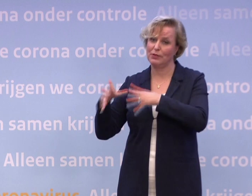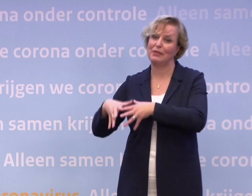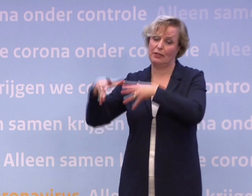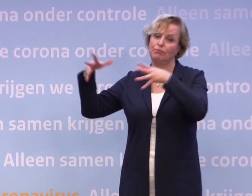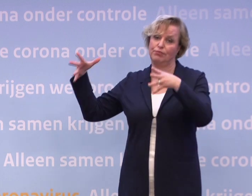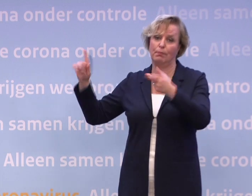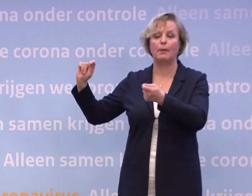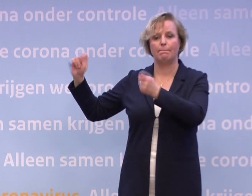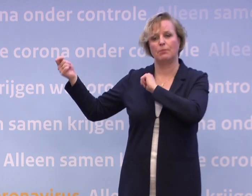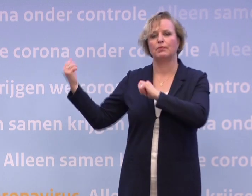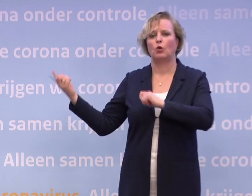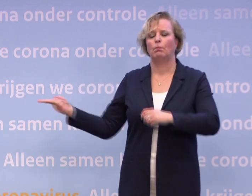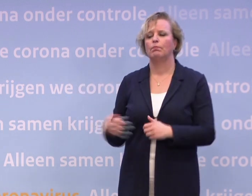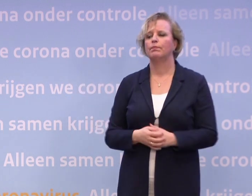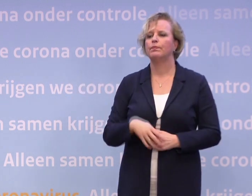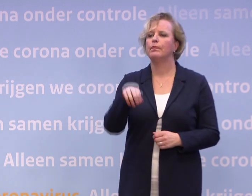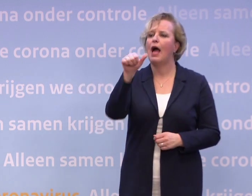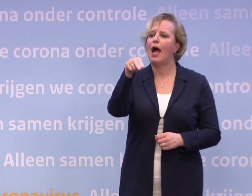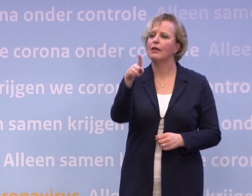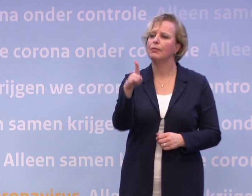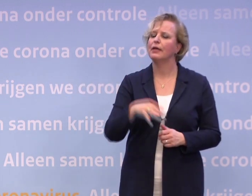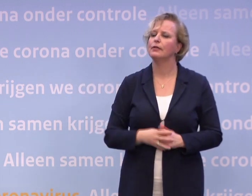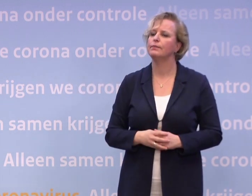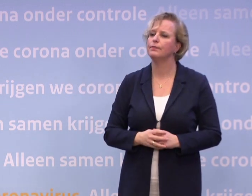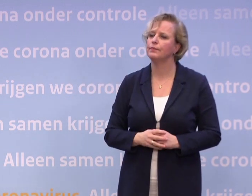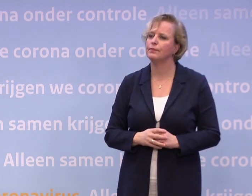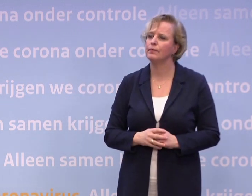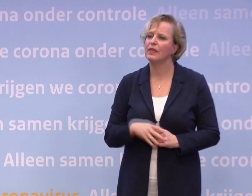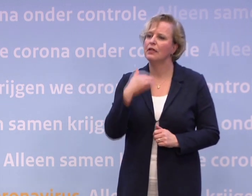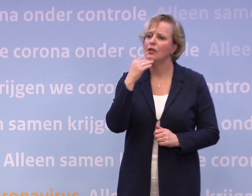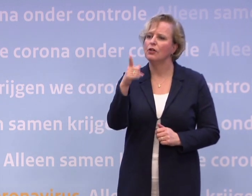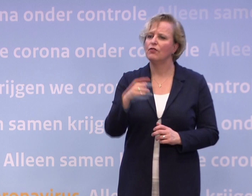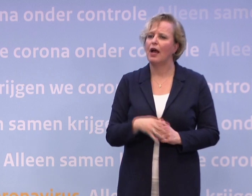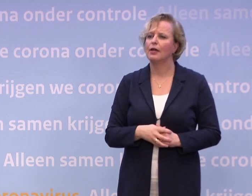ANP. Meneer Rutte, gisteren berichtten verschillende media...